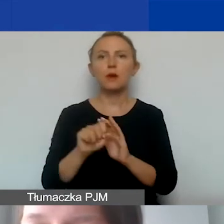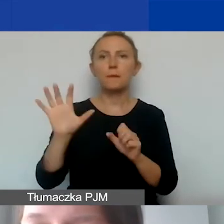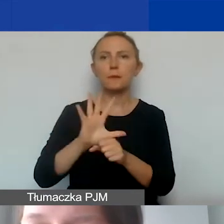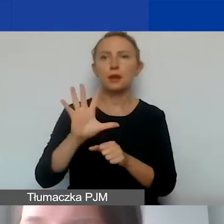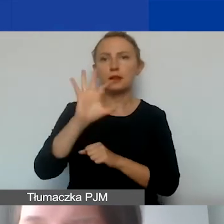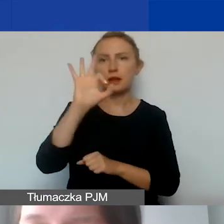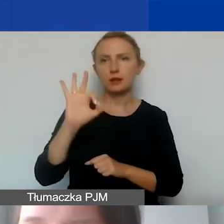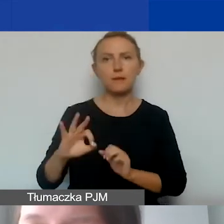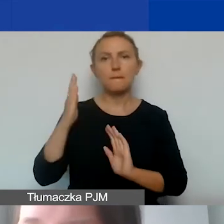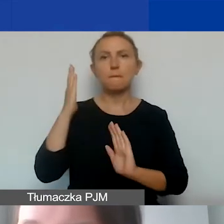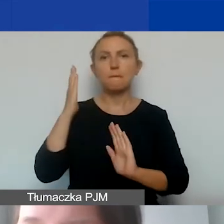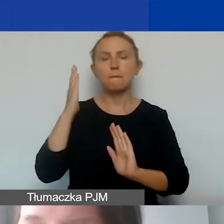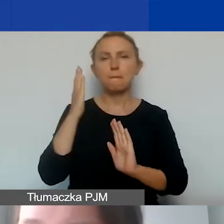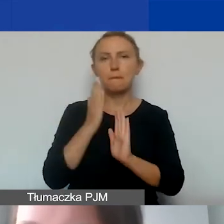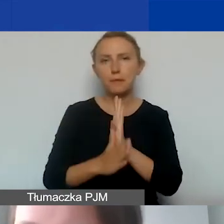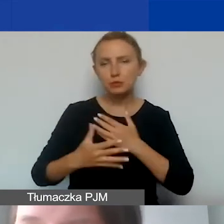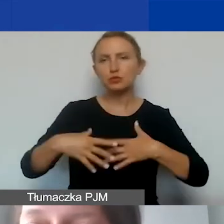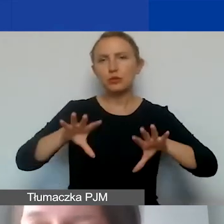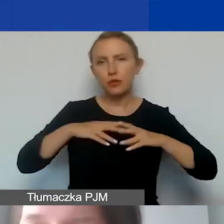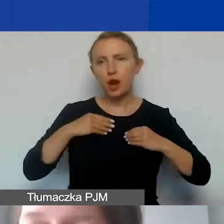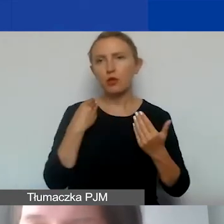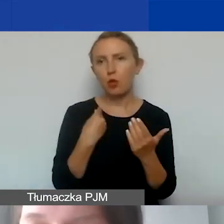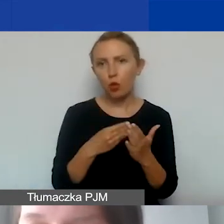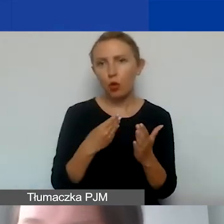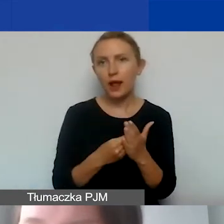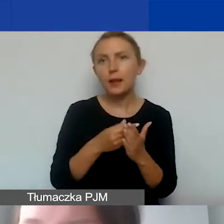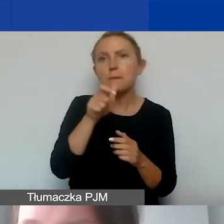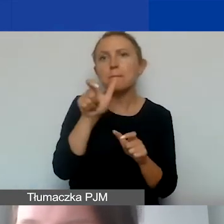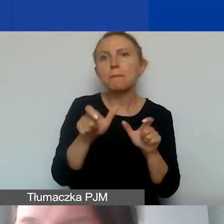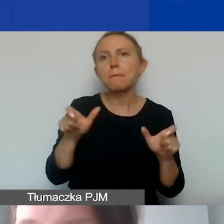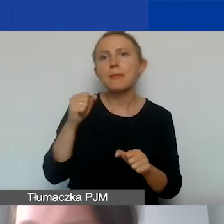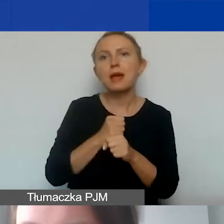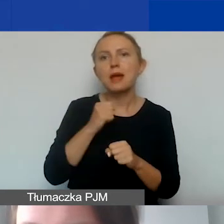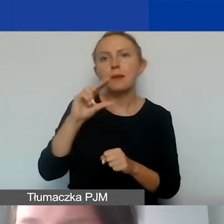bezpośrednich kwalifikowanych kosztów personelu przypisanego do projektu.